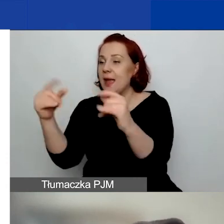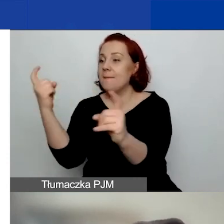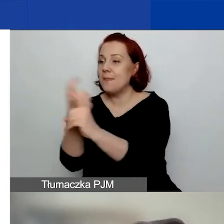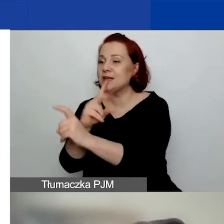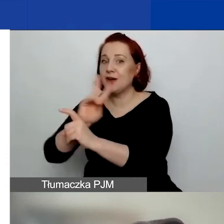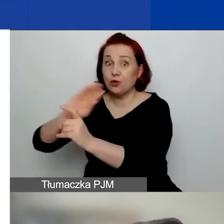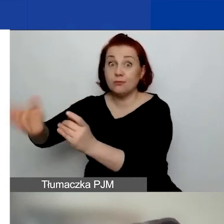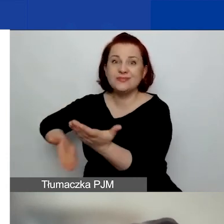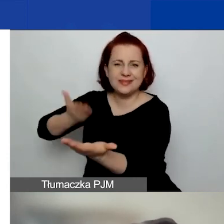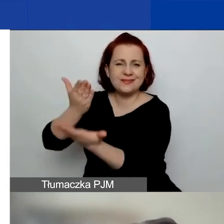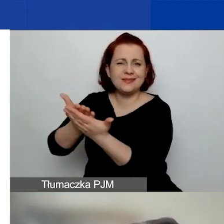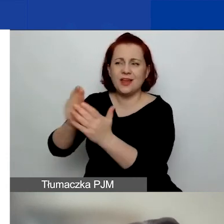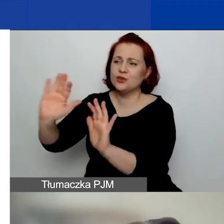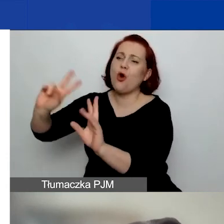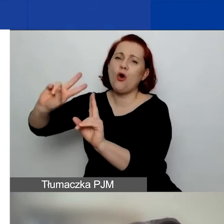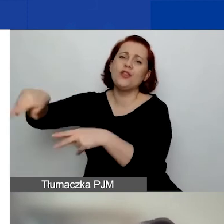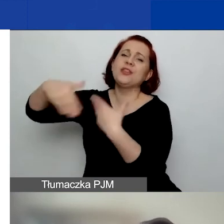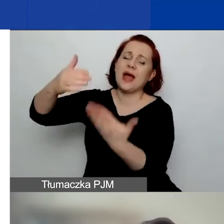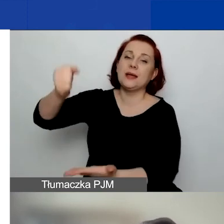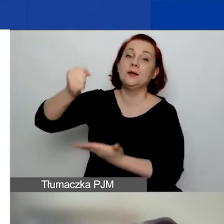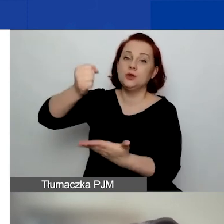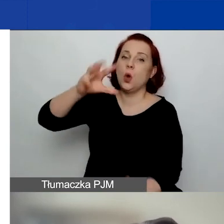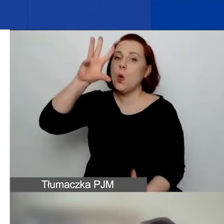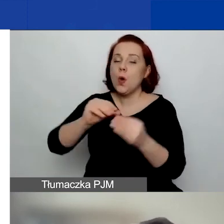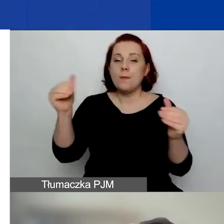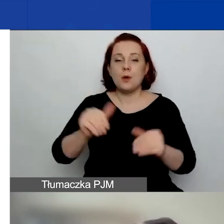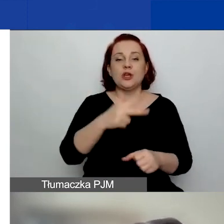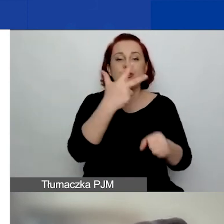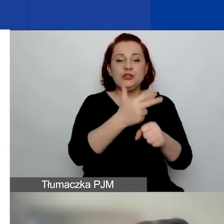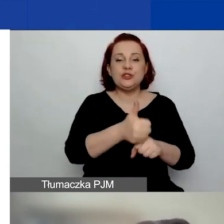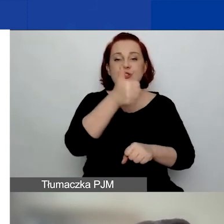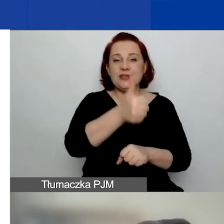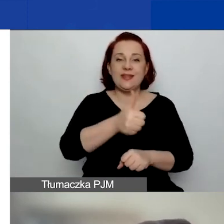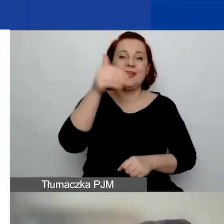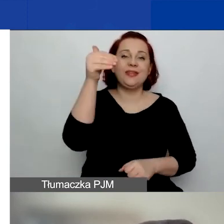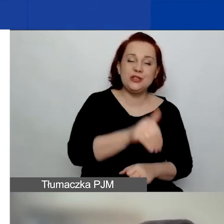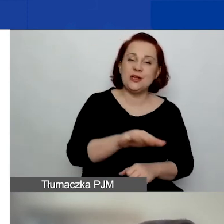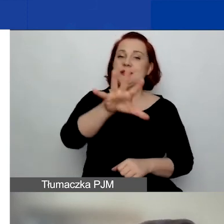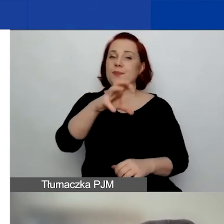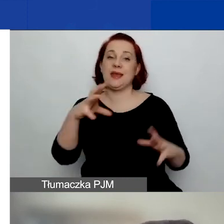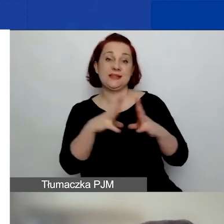to jego grant może wynieść 31 510 euro maksymalnie.